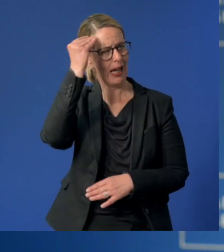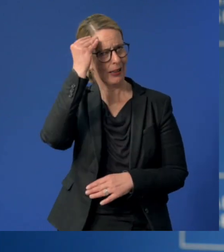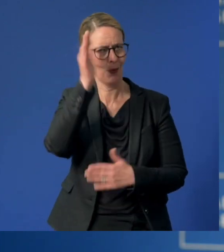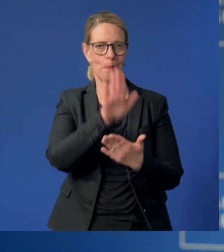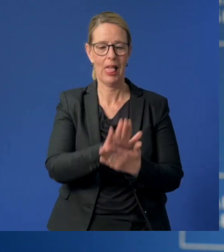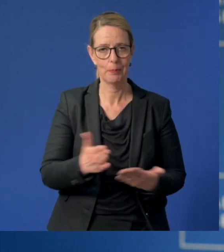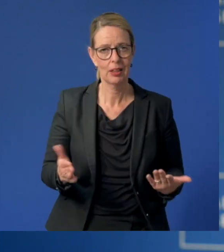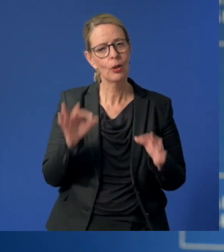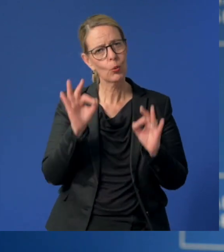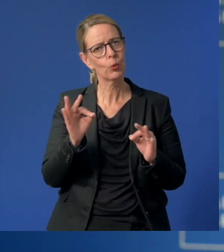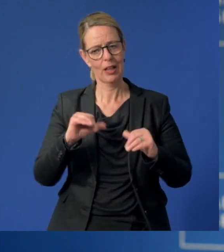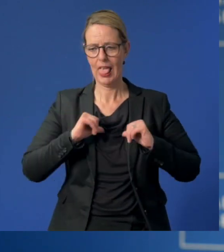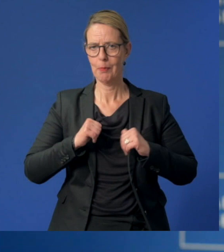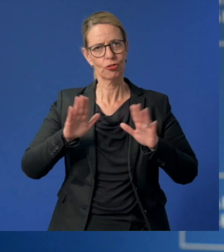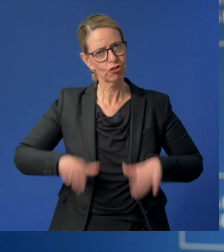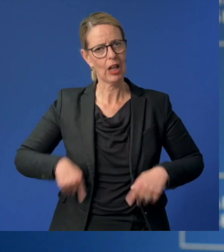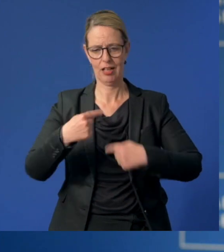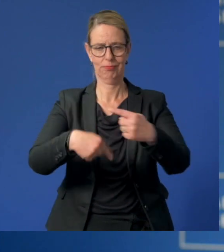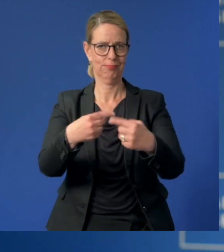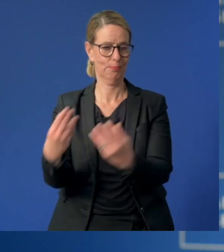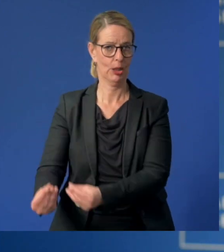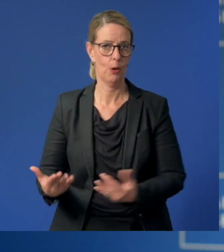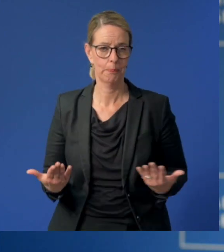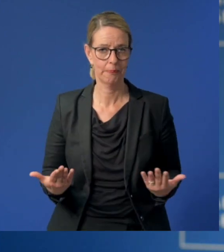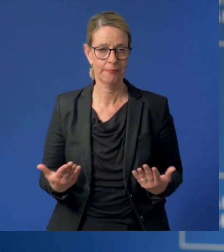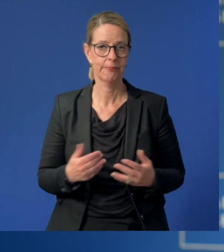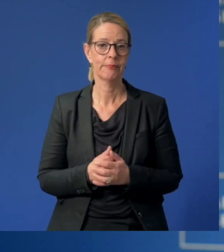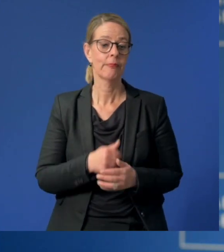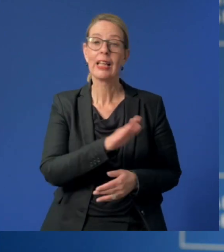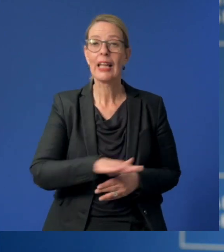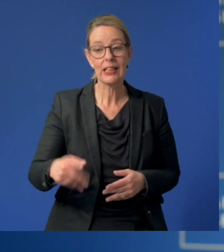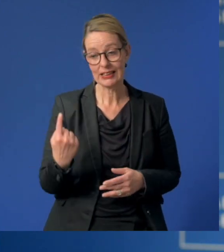und helfen Ihnen, einen guten Start ins Leben zu finden. Doch nicht nur für Kinder ist das wichtig.